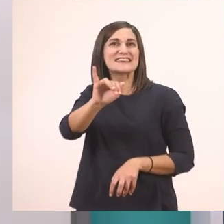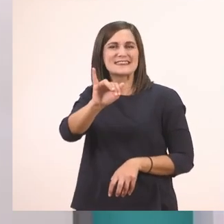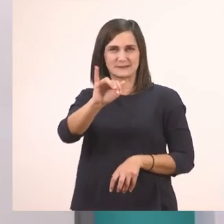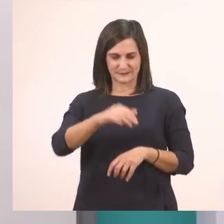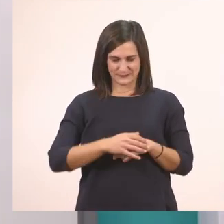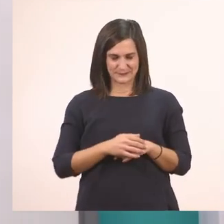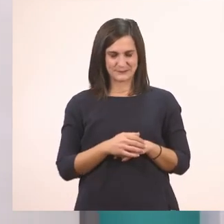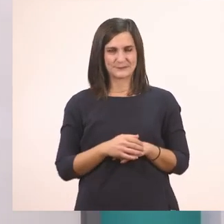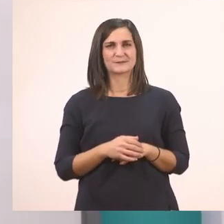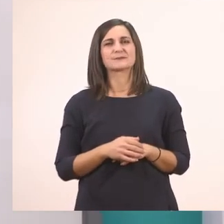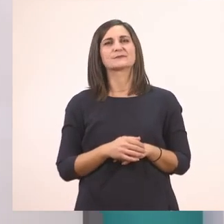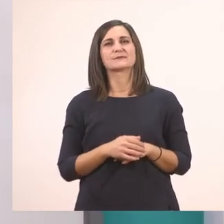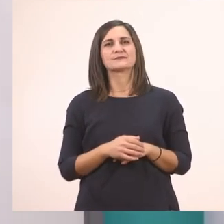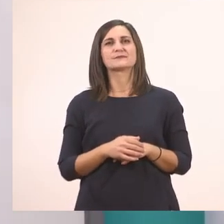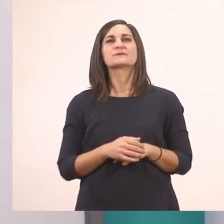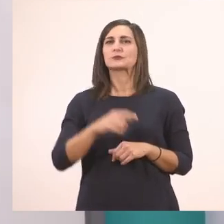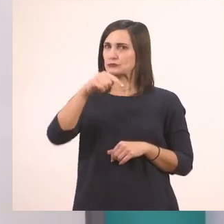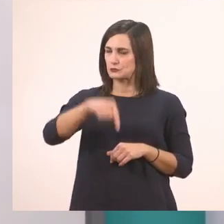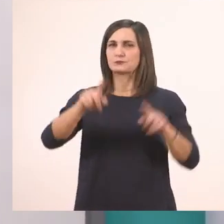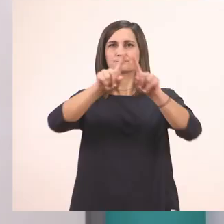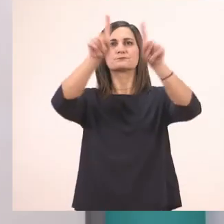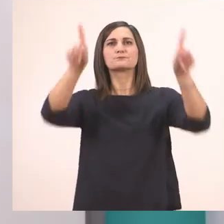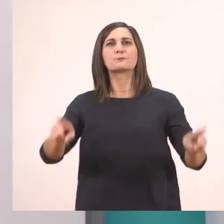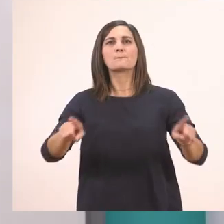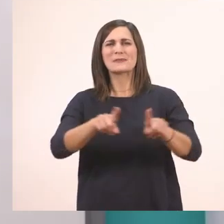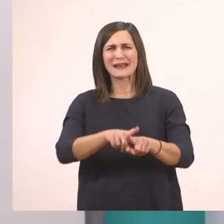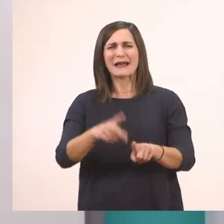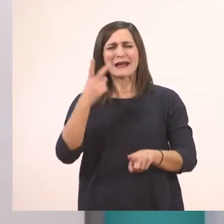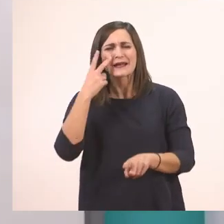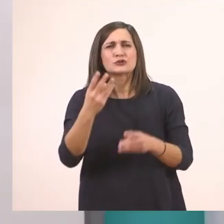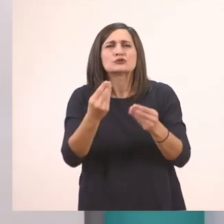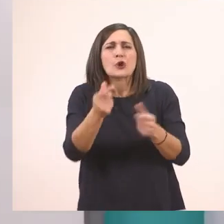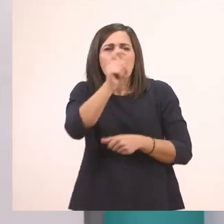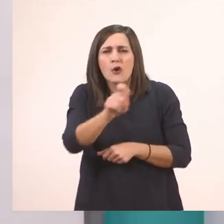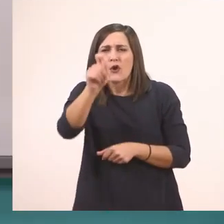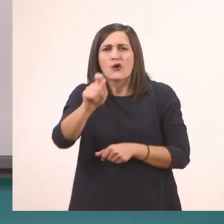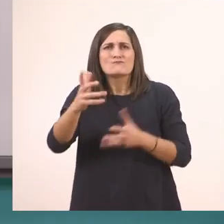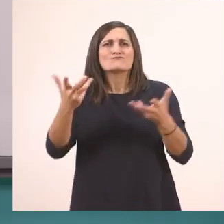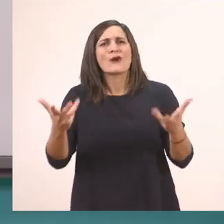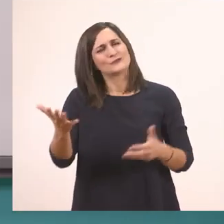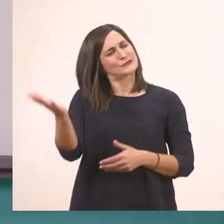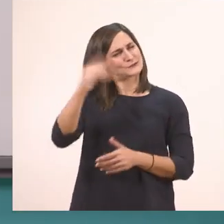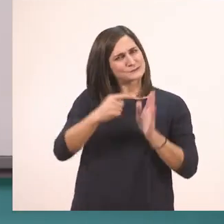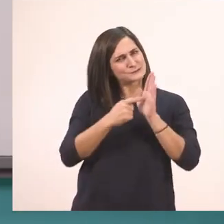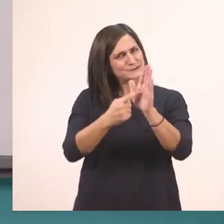Λοιπόν πάμε τώρα στον πίνακα να δούμε πώς το γράφουμε αυτό το γραμματάκι. Εντάξει; Για να ξεκινήσουμε.